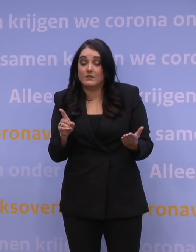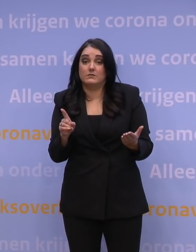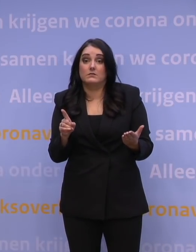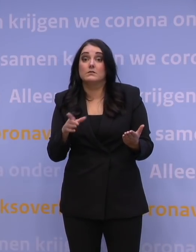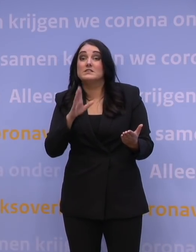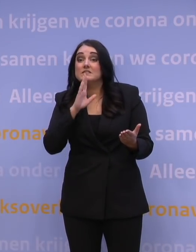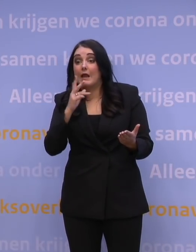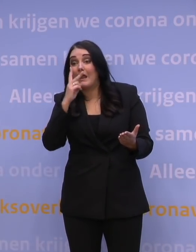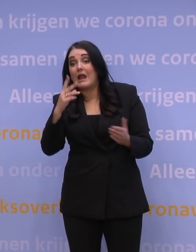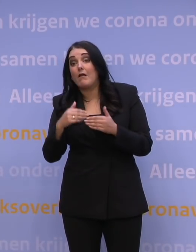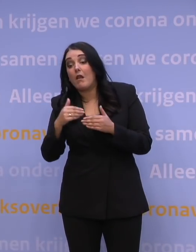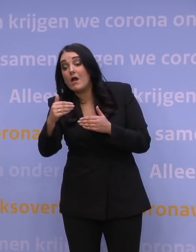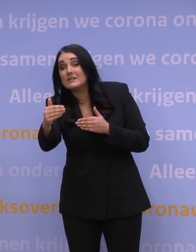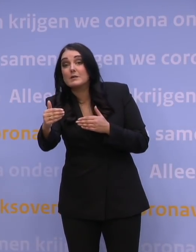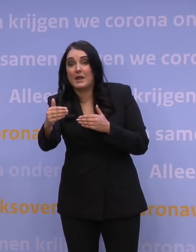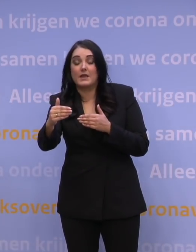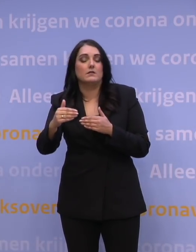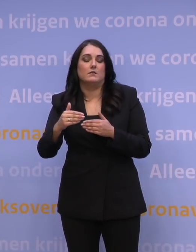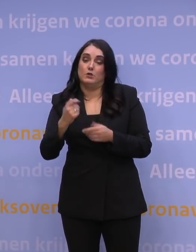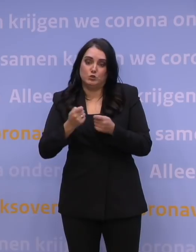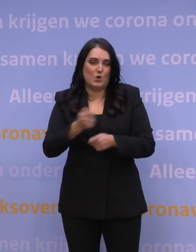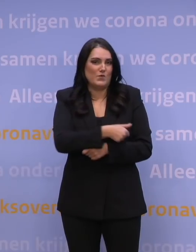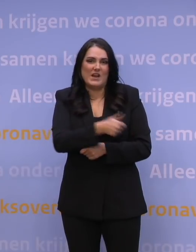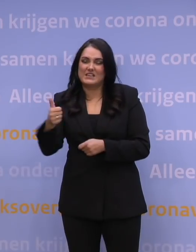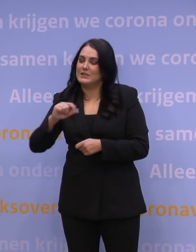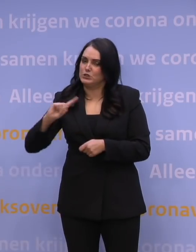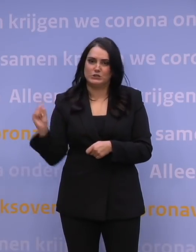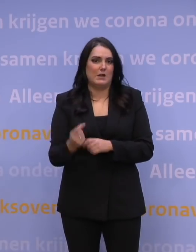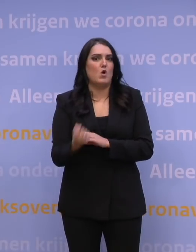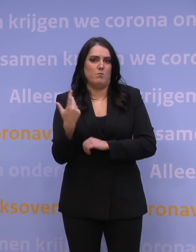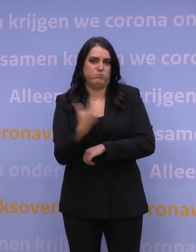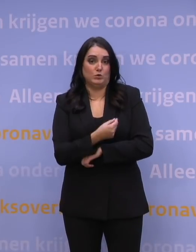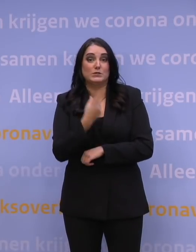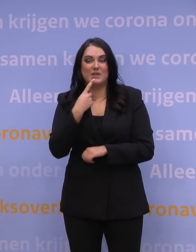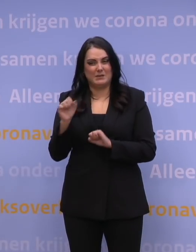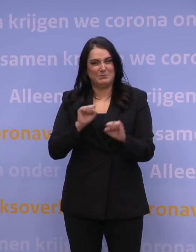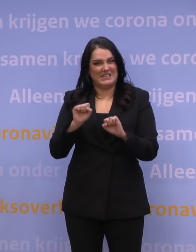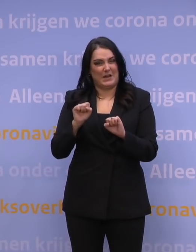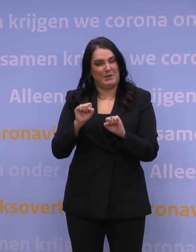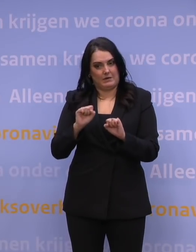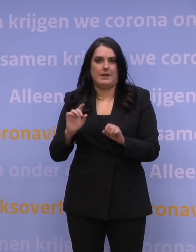moet zorgen dat je zo snel mogelijk iedereen boostert, want daarmee herstel je die bescherming weer. Dat is het eerste wat je moet doen.